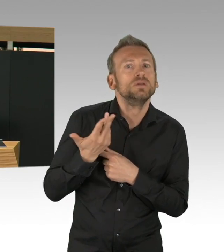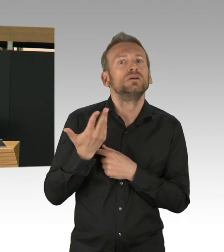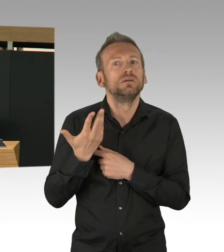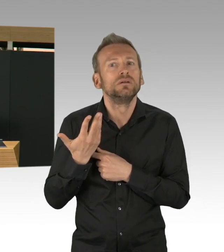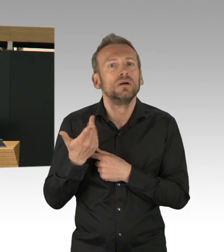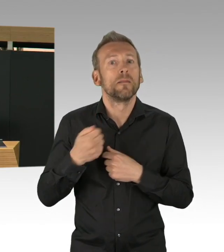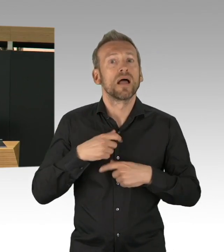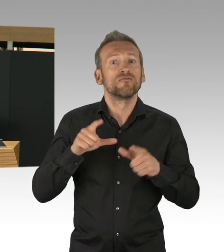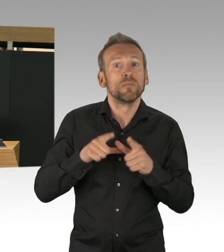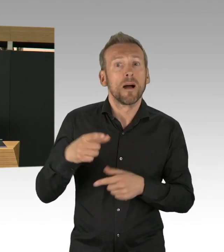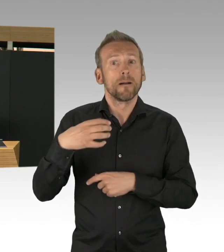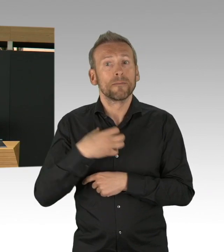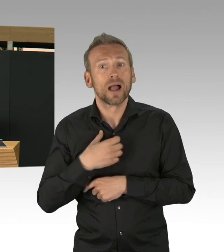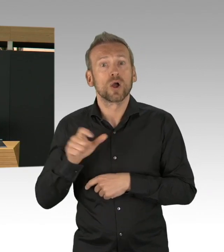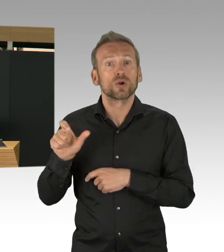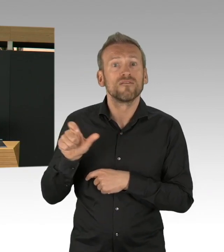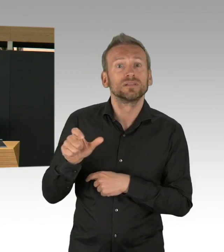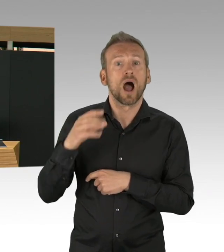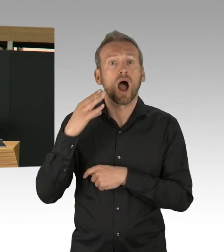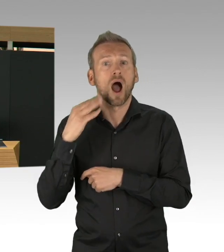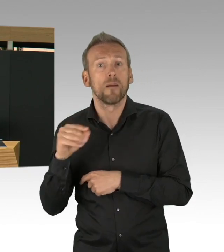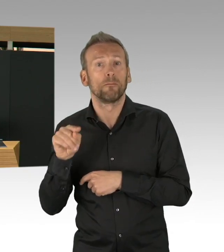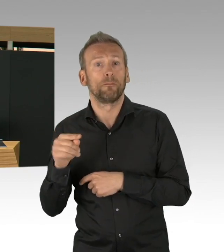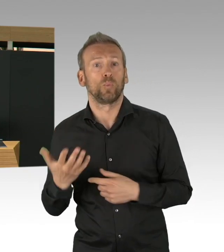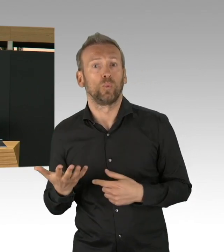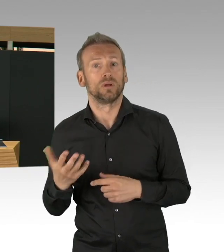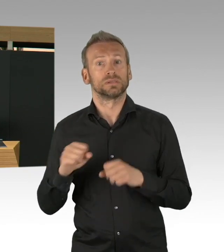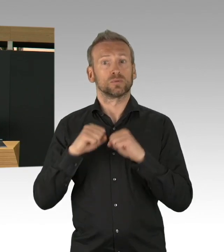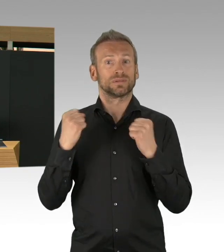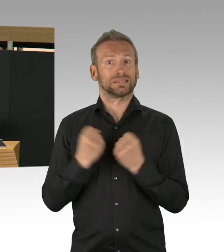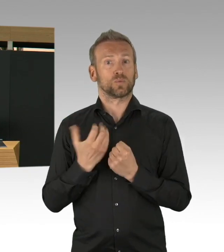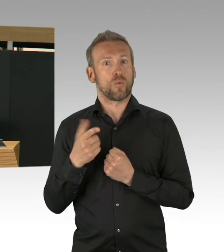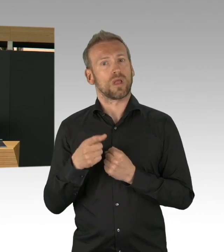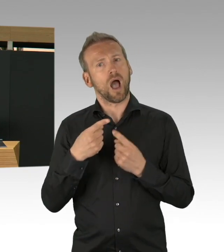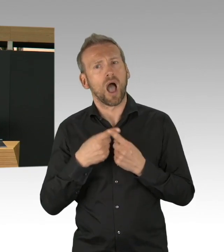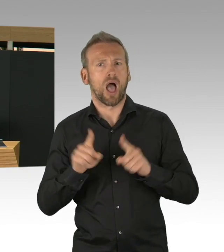und für Berlin darauf zu achten, dass das dann in diesem Ausmaß nicht kommt,